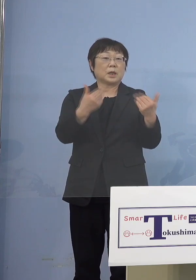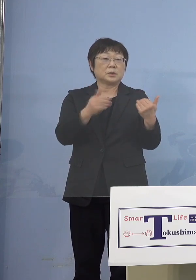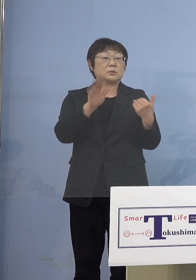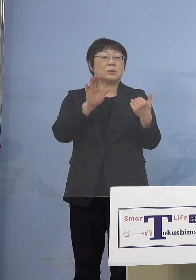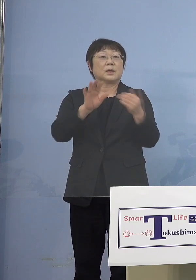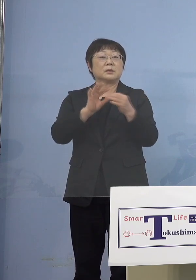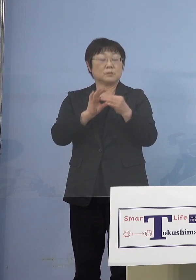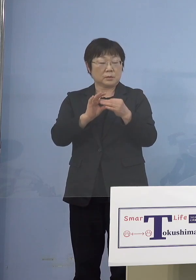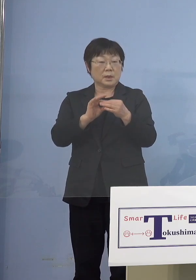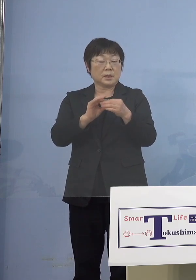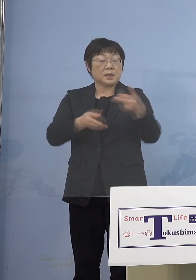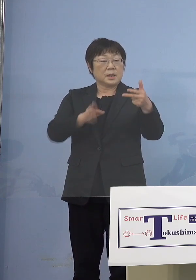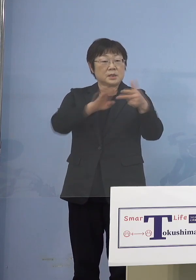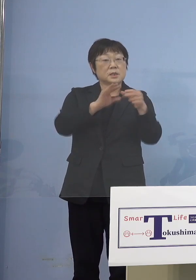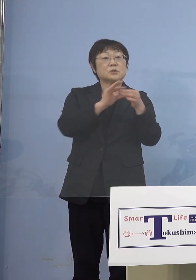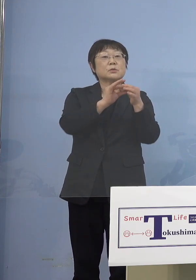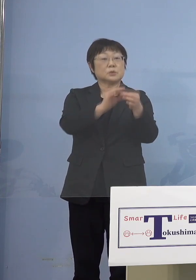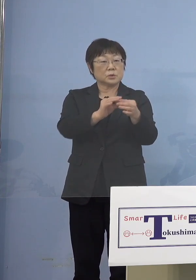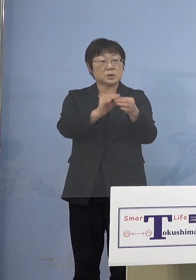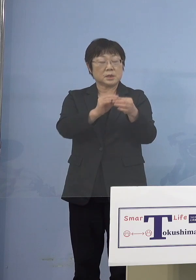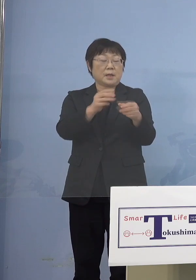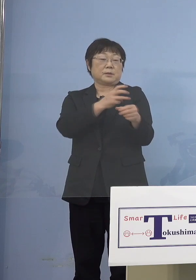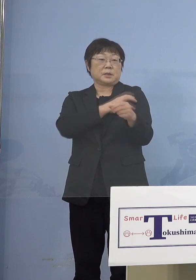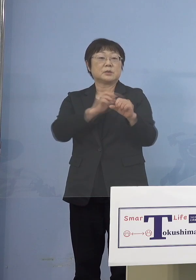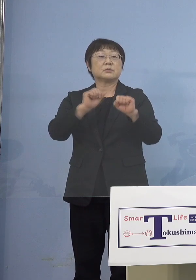これは施設を通じて ということになります